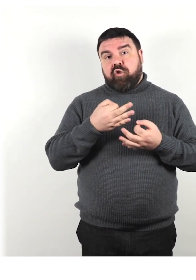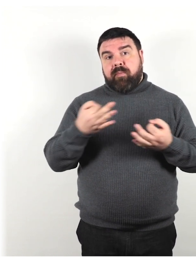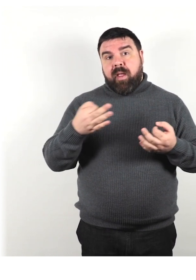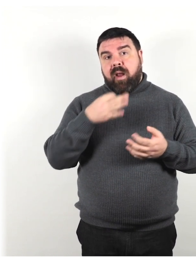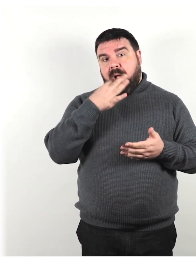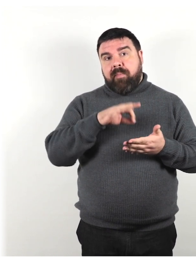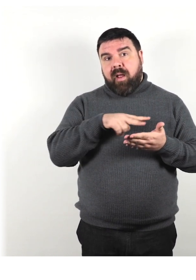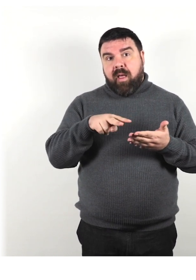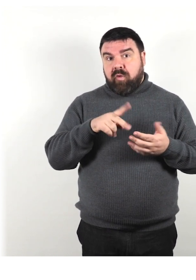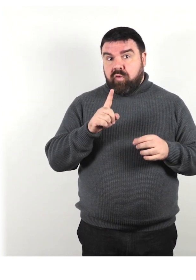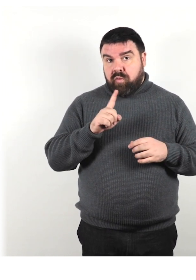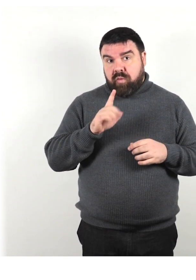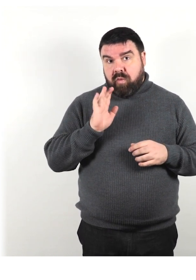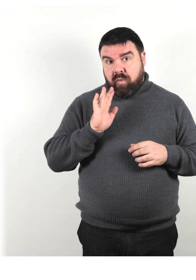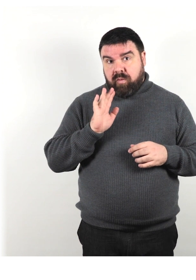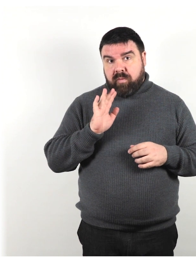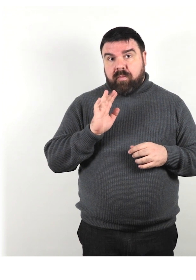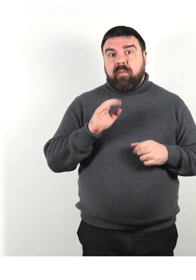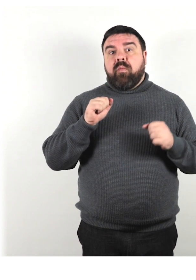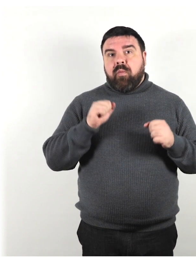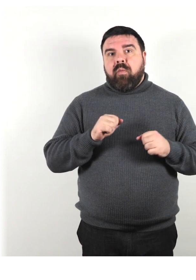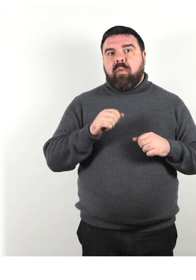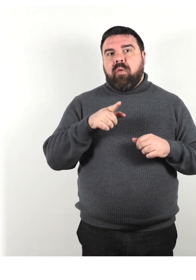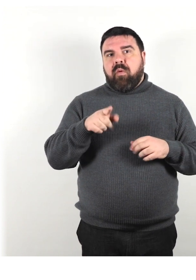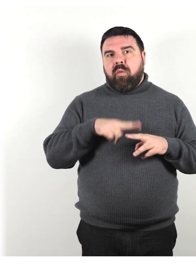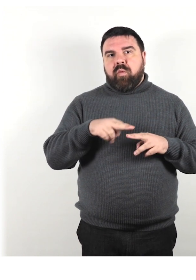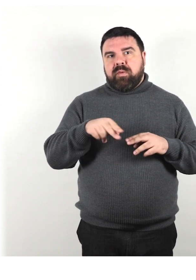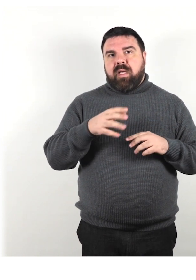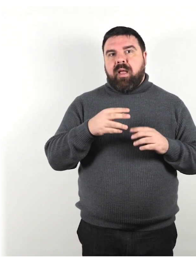Utilizza semplici immagini o disegni per mostrare le istruzioni.